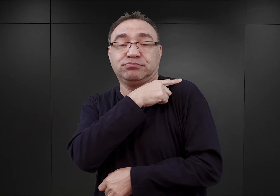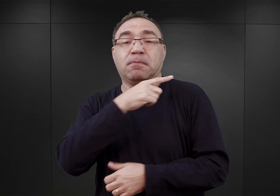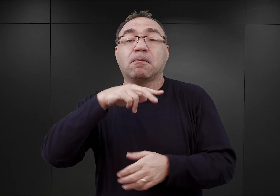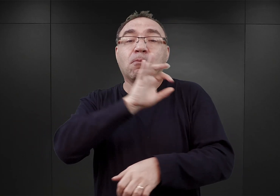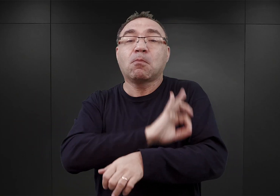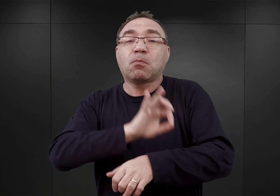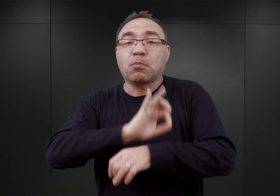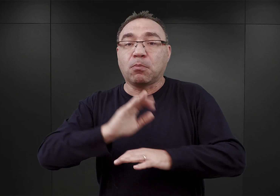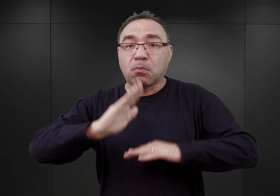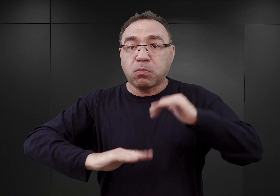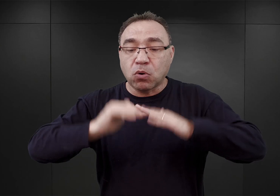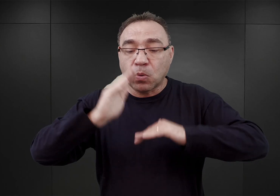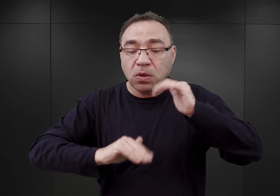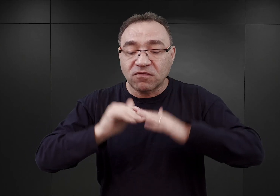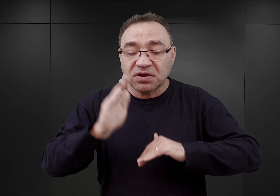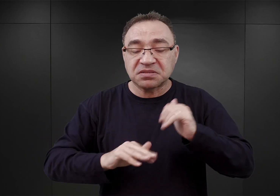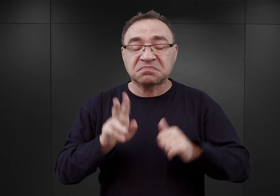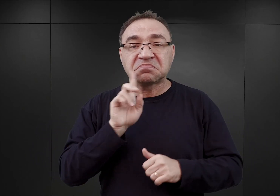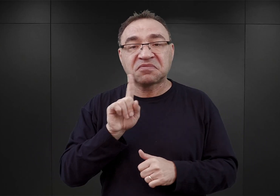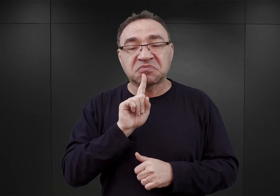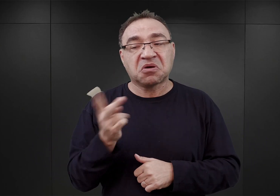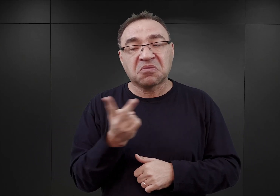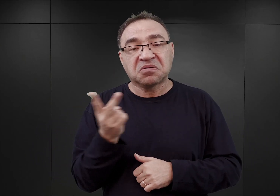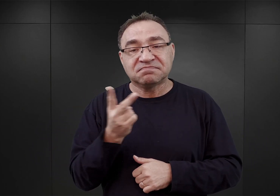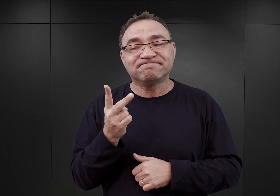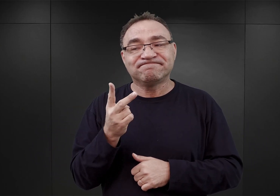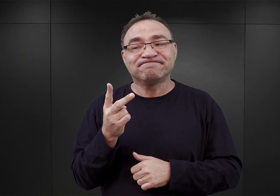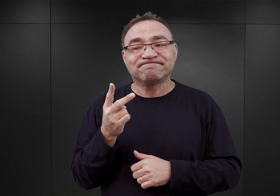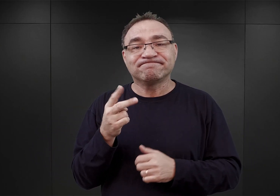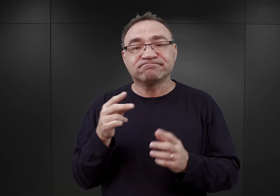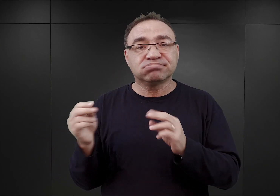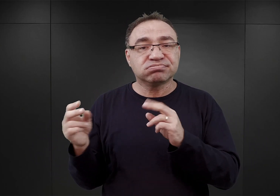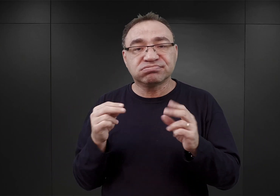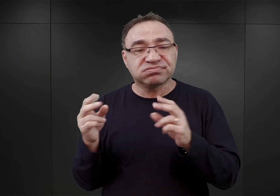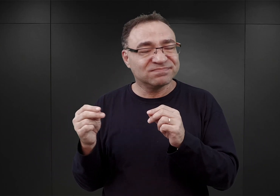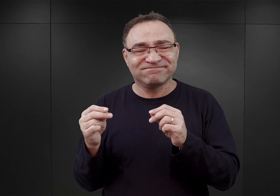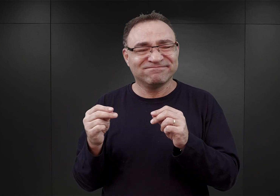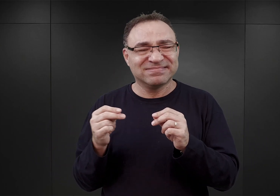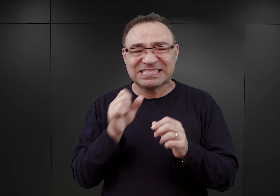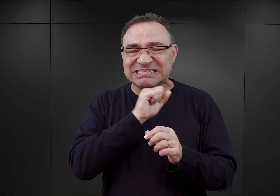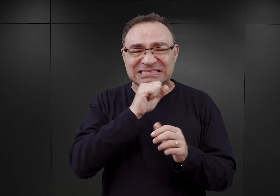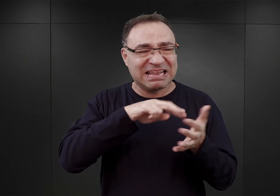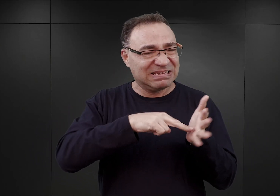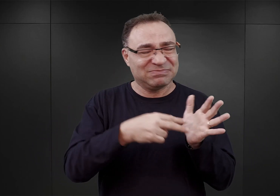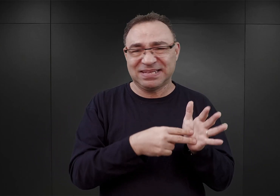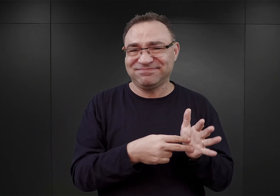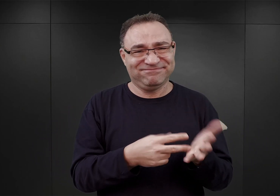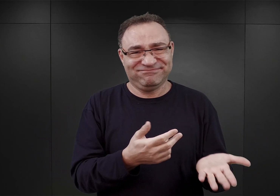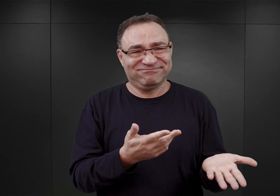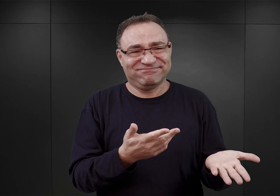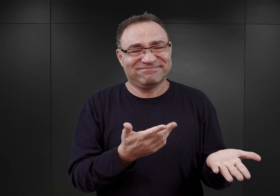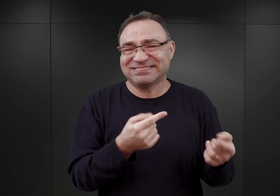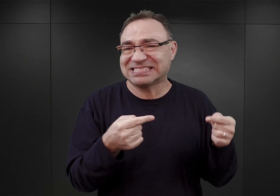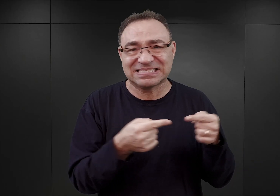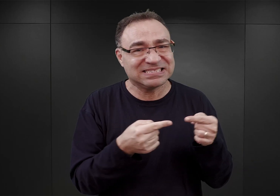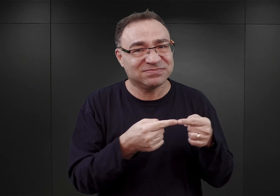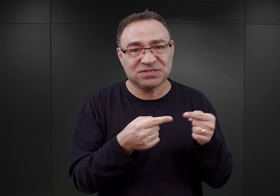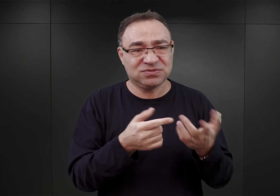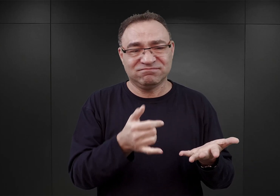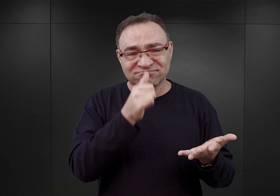przypuszczalnie obaj doszli oni do wniosku, że ten poprzedni plan jest zupełnie absurdalny, że z wielu względów nie będzie można go zrealizować.